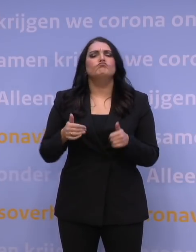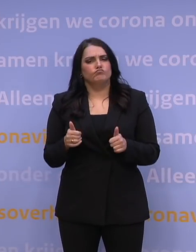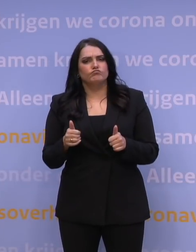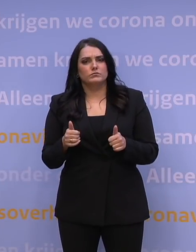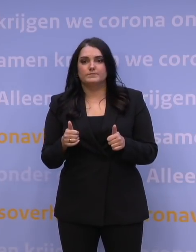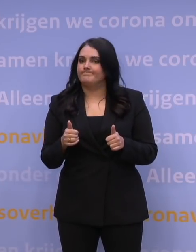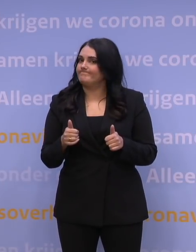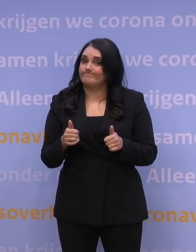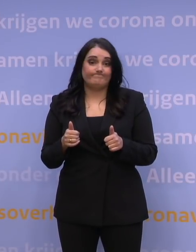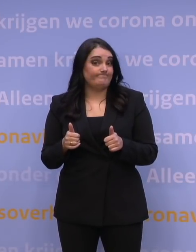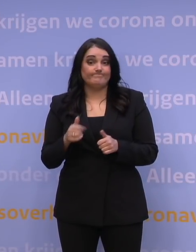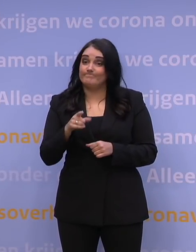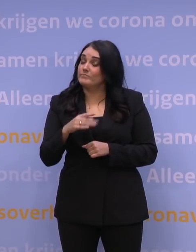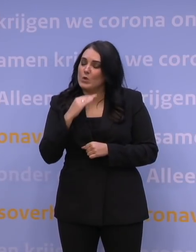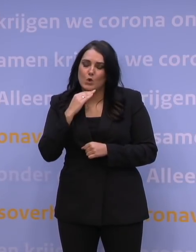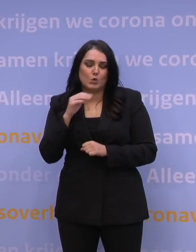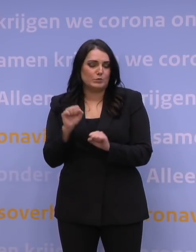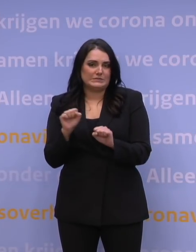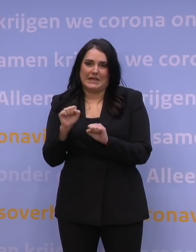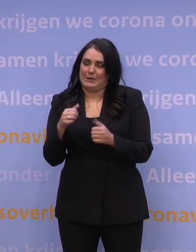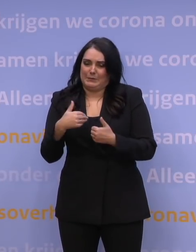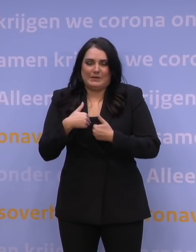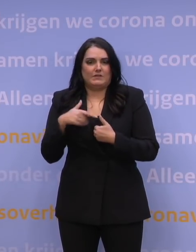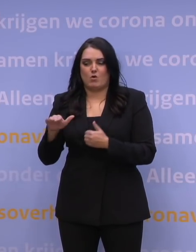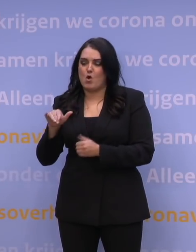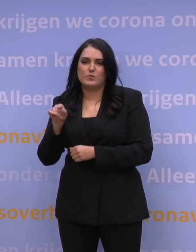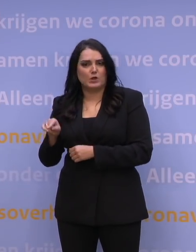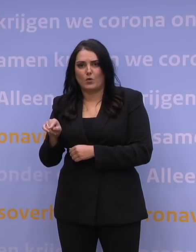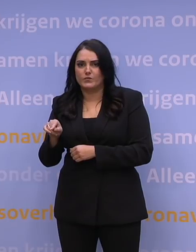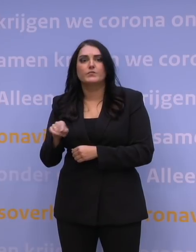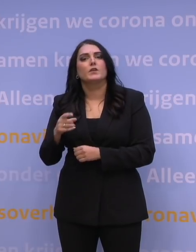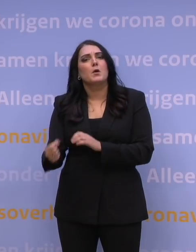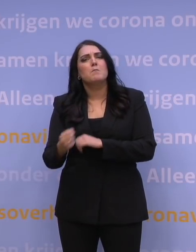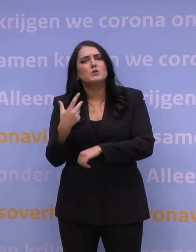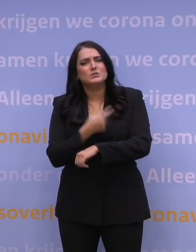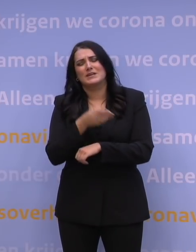U bent niet genoeg beschermd tegen de omikronvariant. Haal die boosterprik.